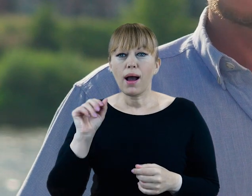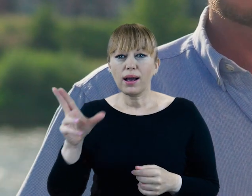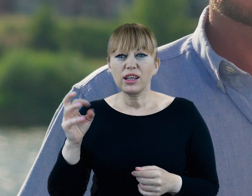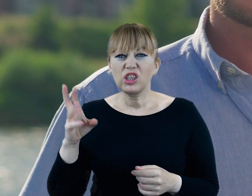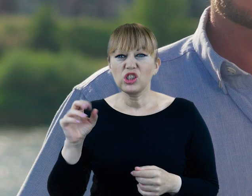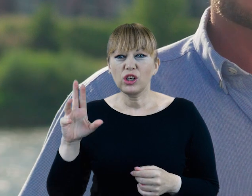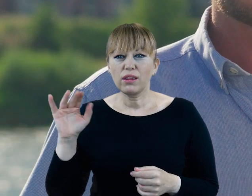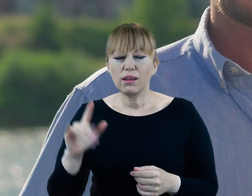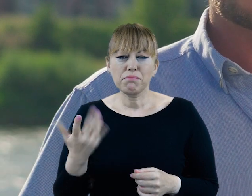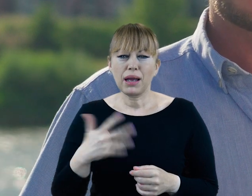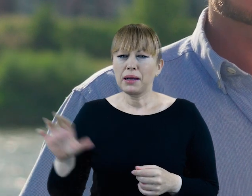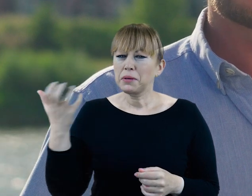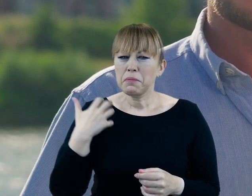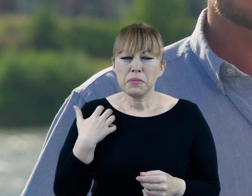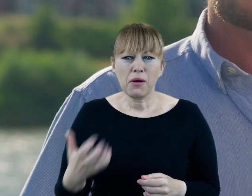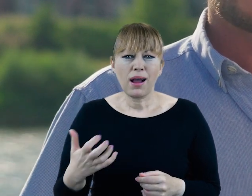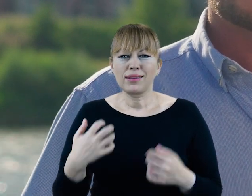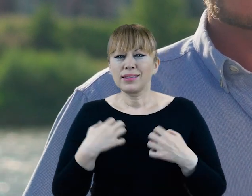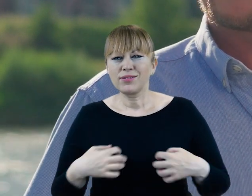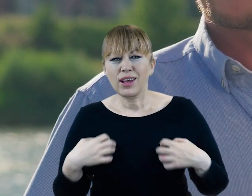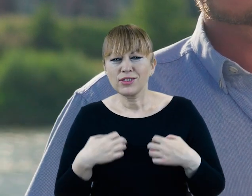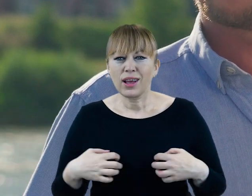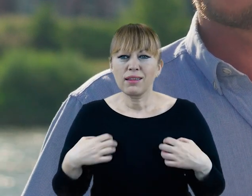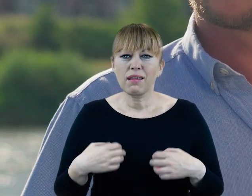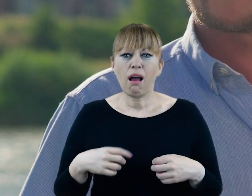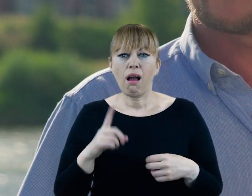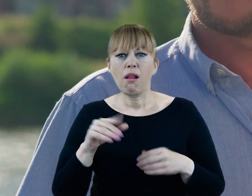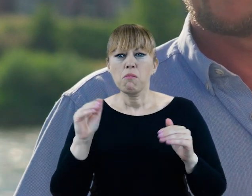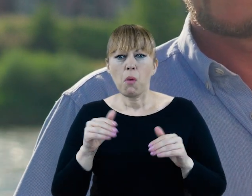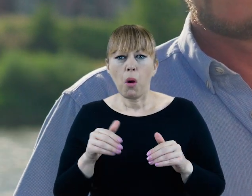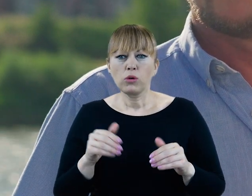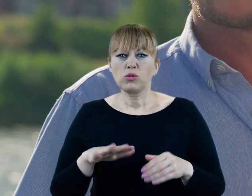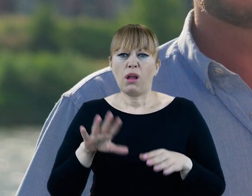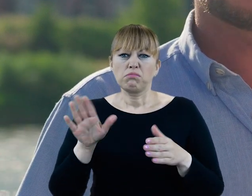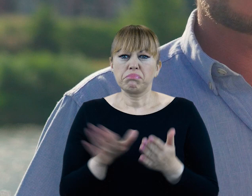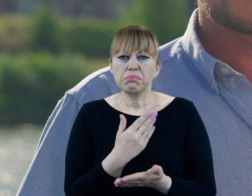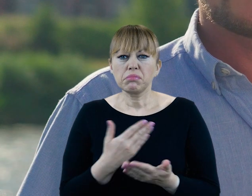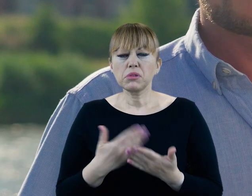Bogactwo flory i fauny doliny Cybiny niestety wkrótce może być historią. Cybina umiera.